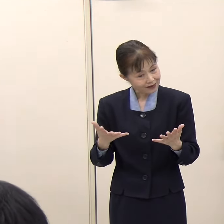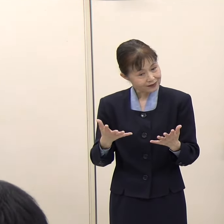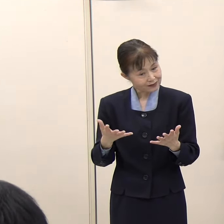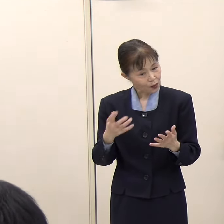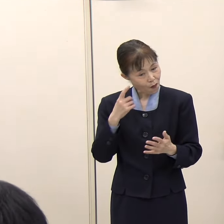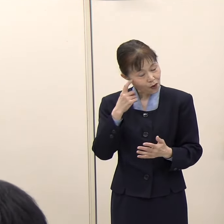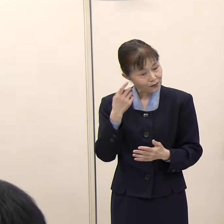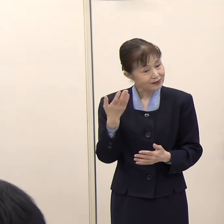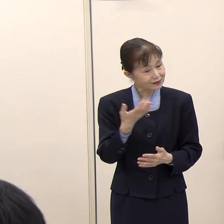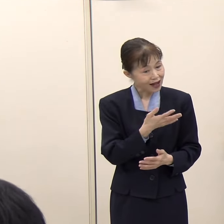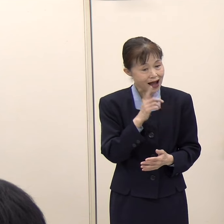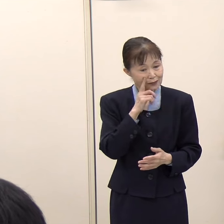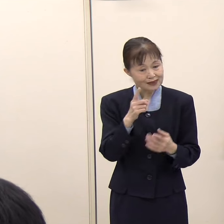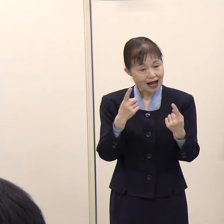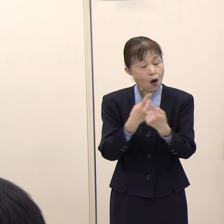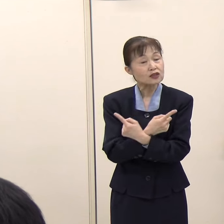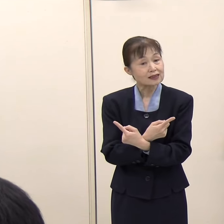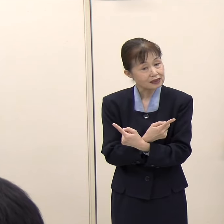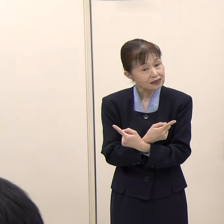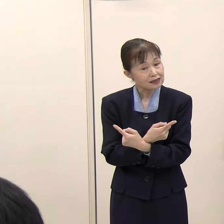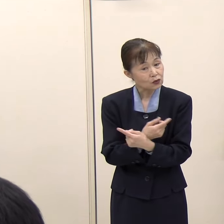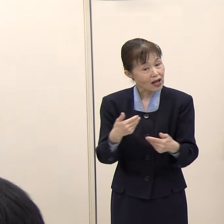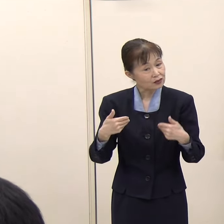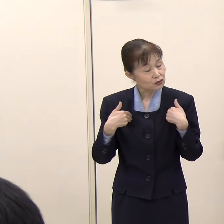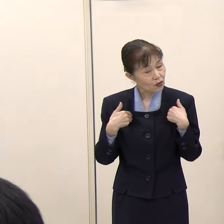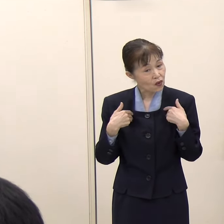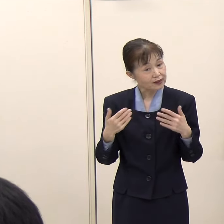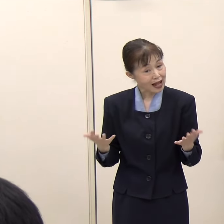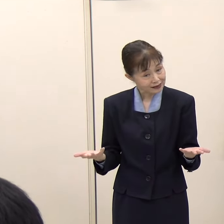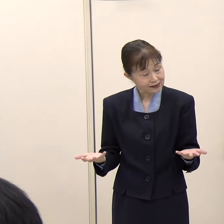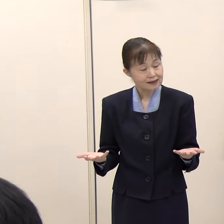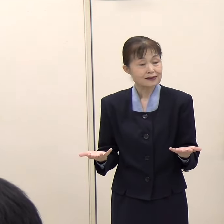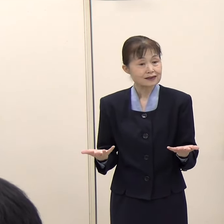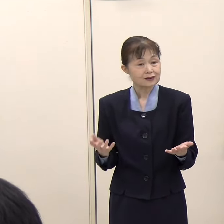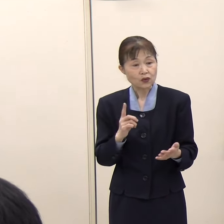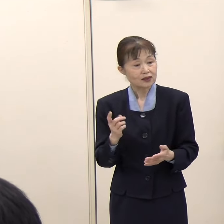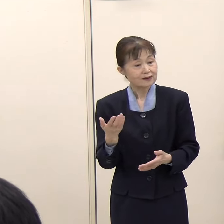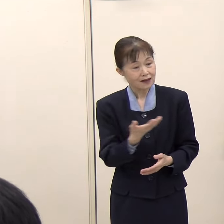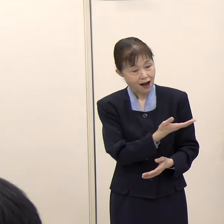特に見直す必要性について感じてはいらっしゃいますでしょうか。